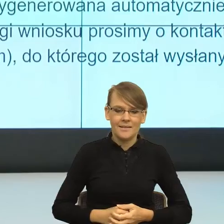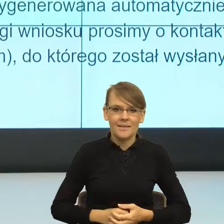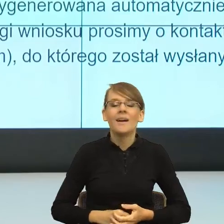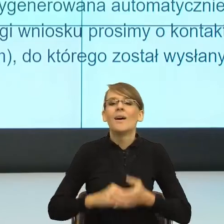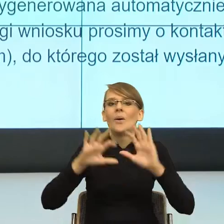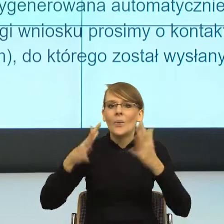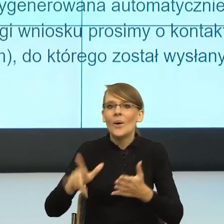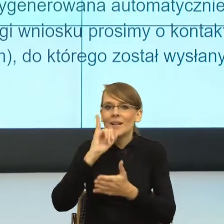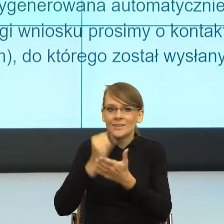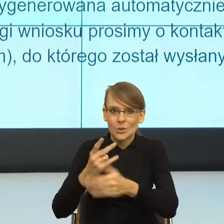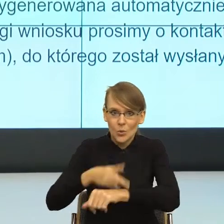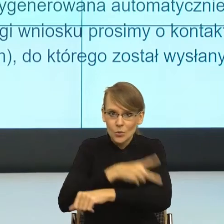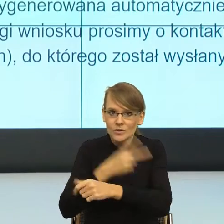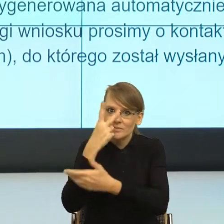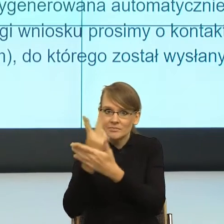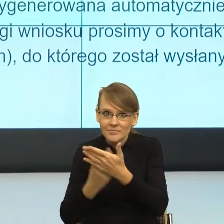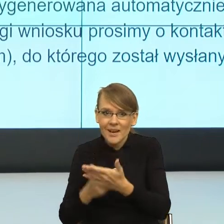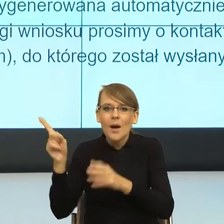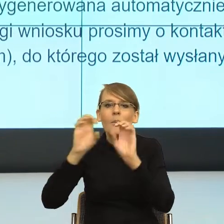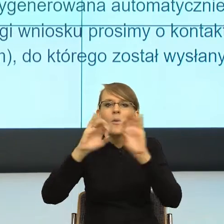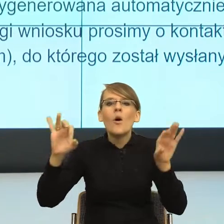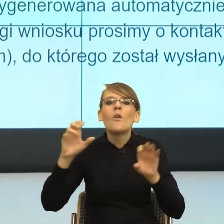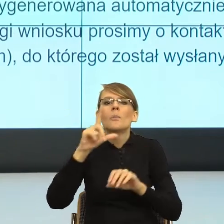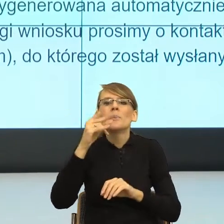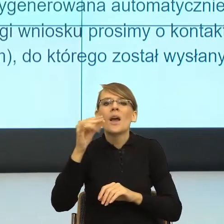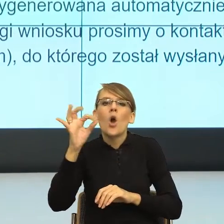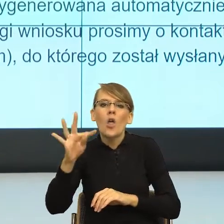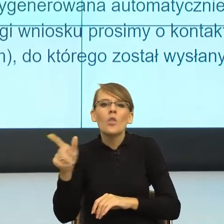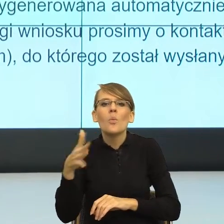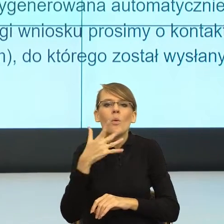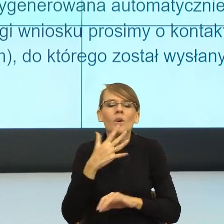to profesor Piekot mówi, żeby dało się iść i mówić. Szanowna Pani!